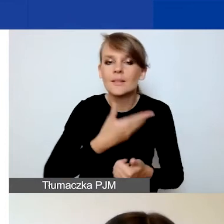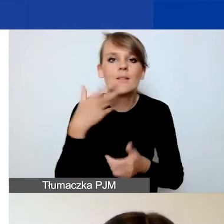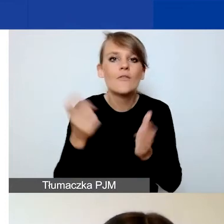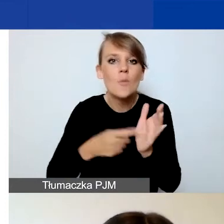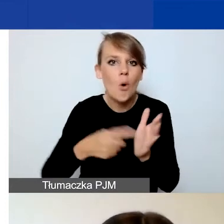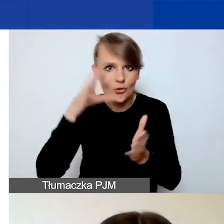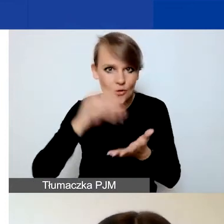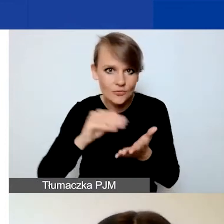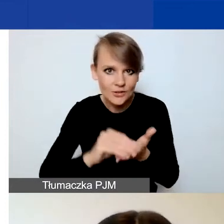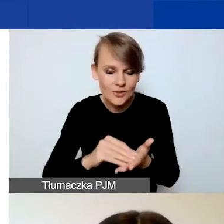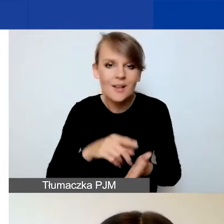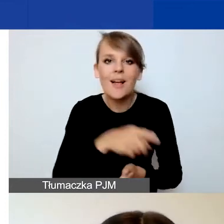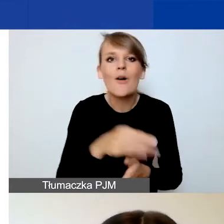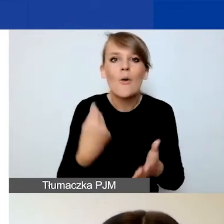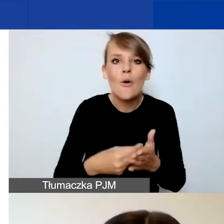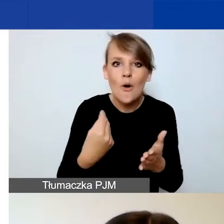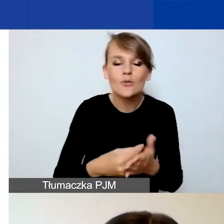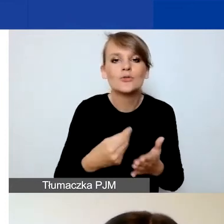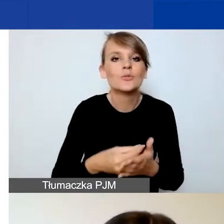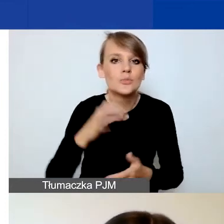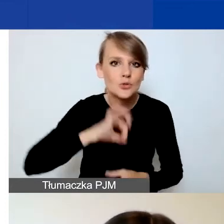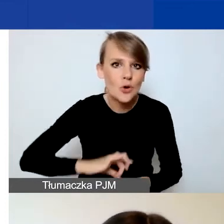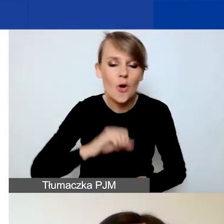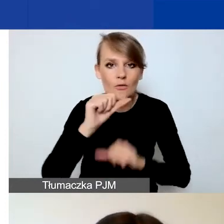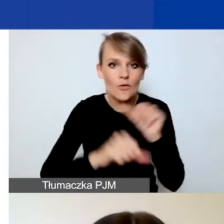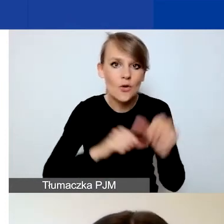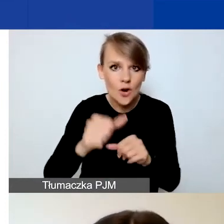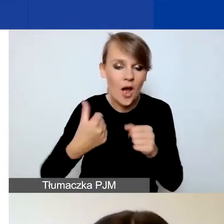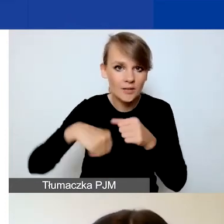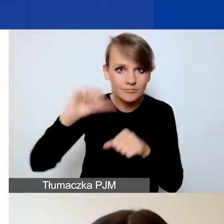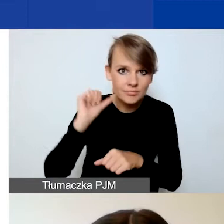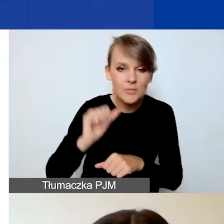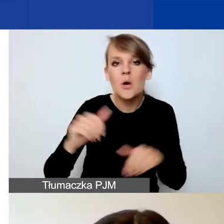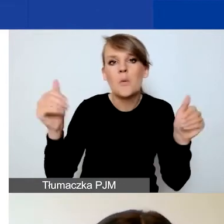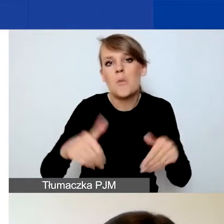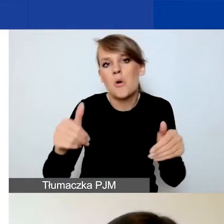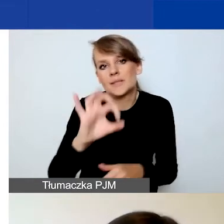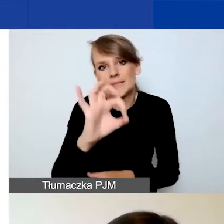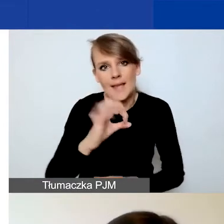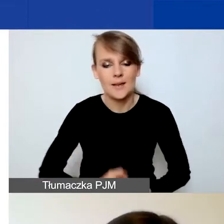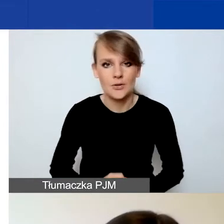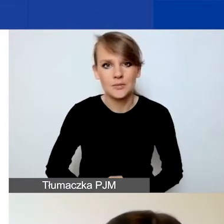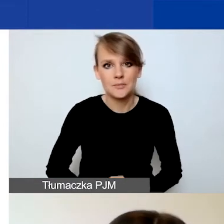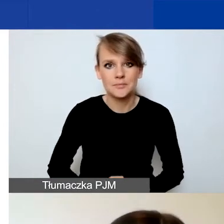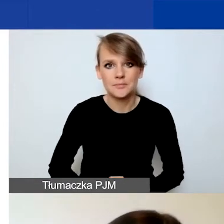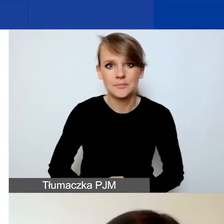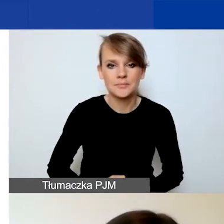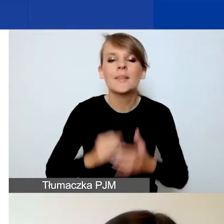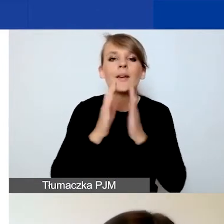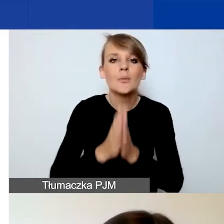oczywiście te koszty czy przychody w roku ubiegłym mogą wynosić zero. Prosimy państwa również